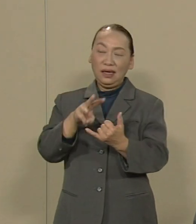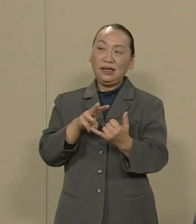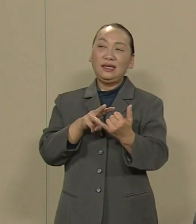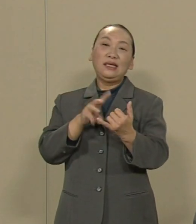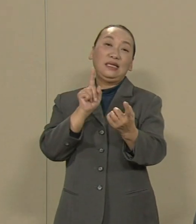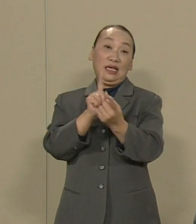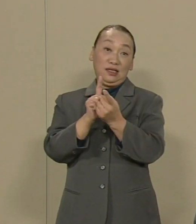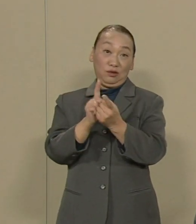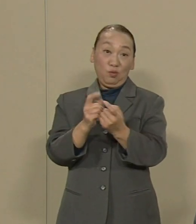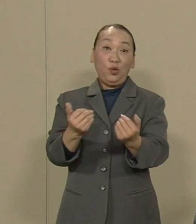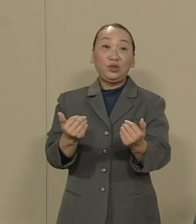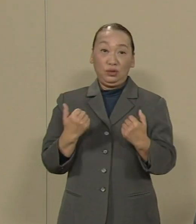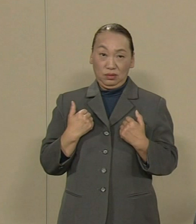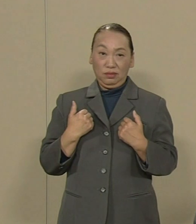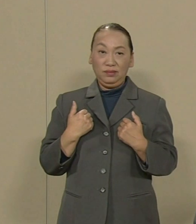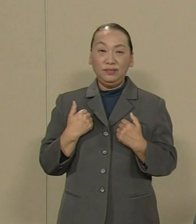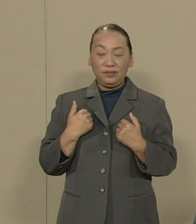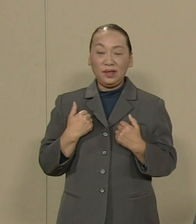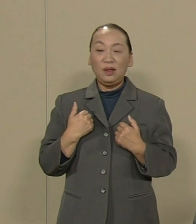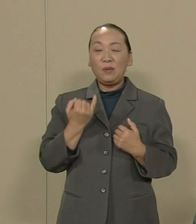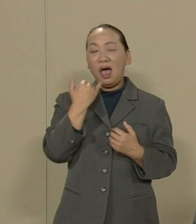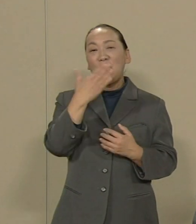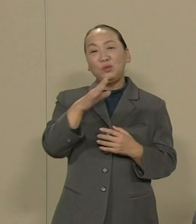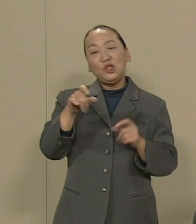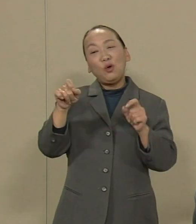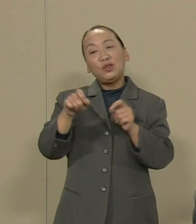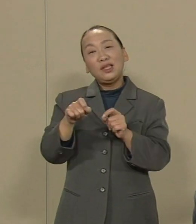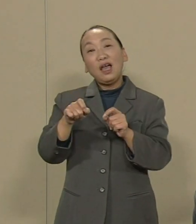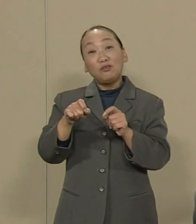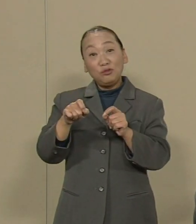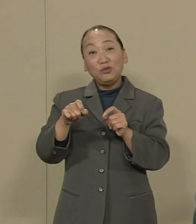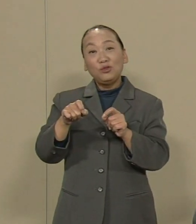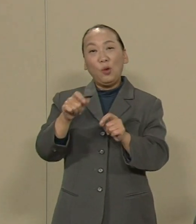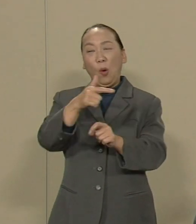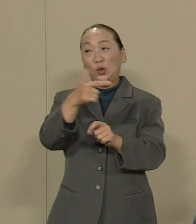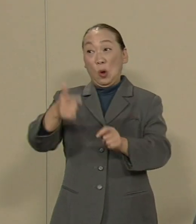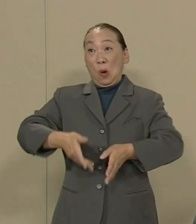少なくとも湾岸地域での 超高層ビルの乱立